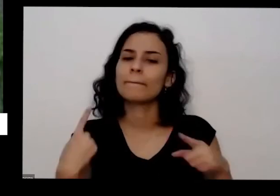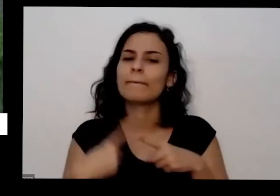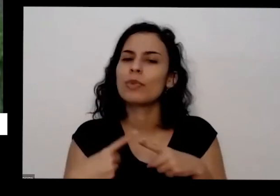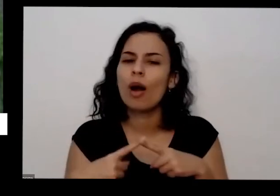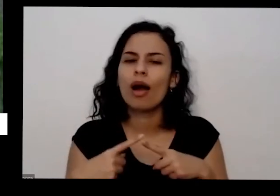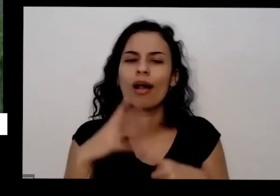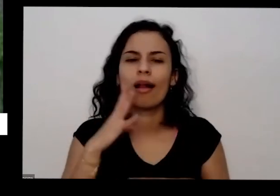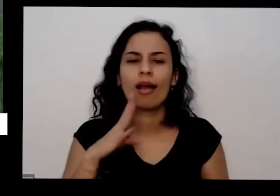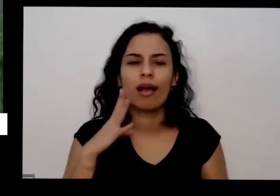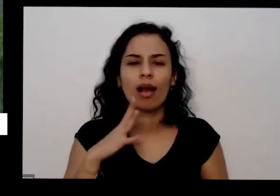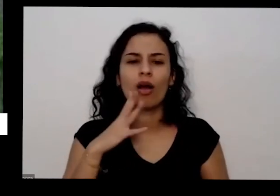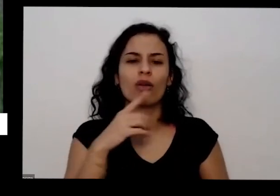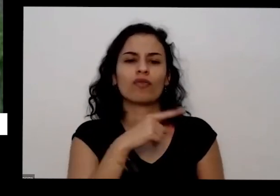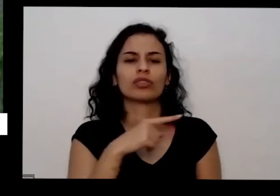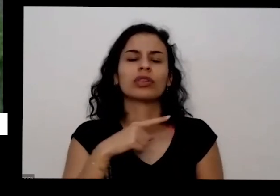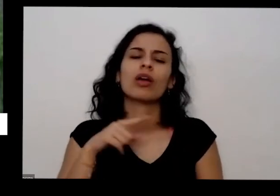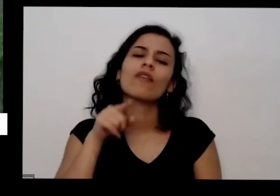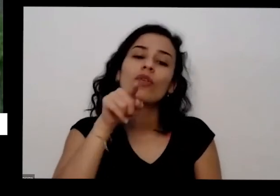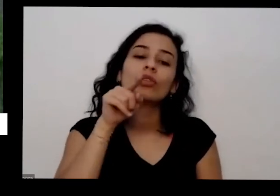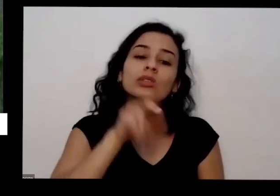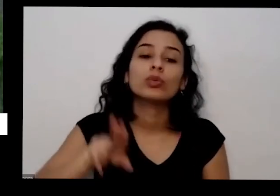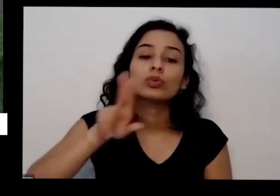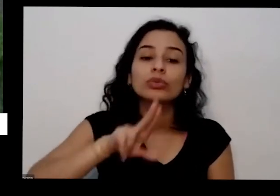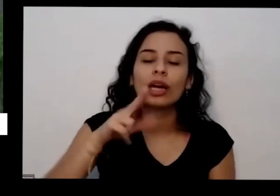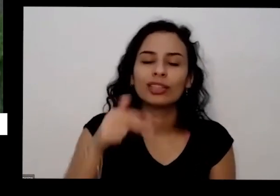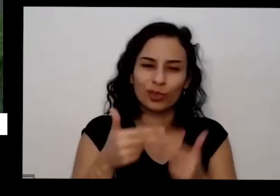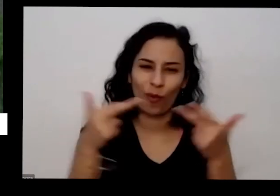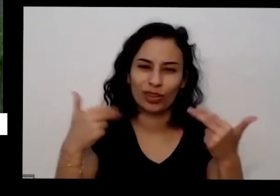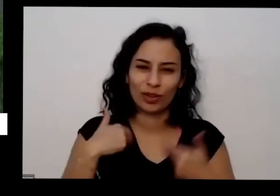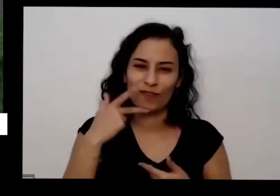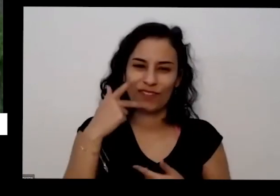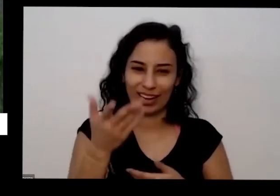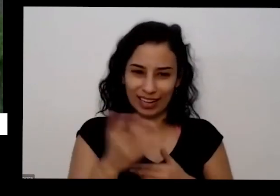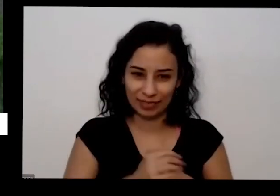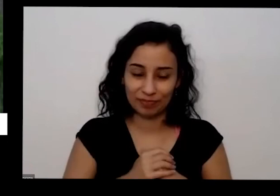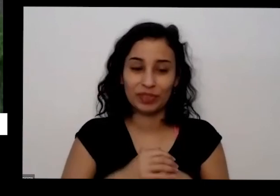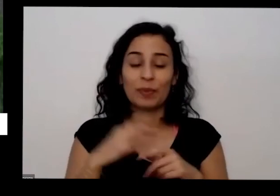essas coisas que eu falei aqui porque como eu falei a planta precisa de três macronutrientes